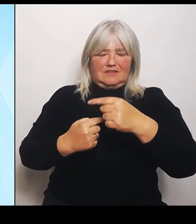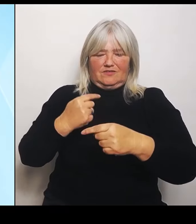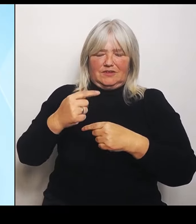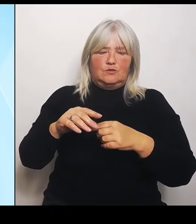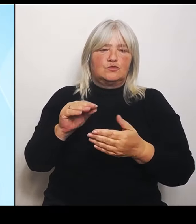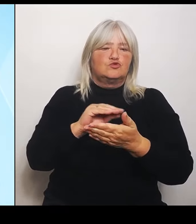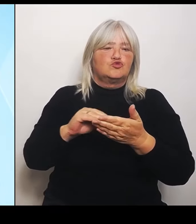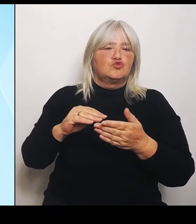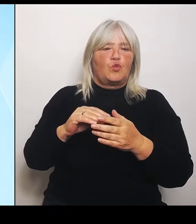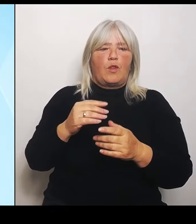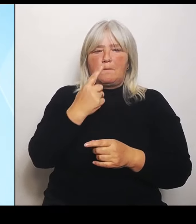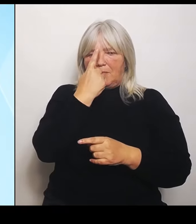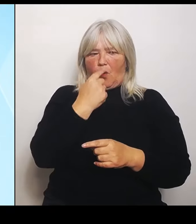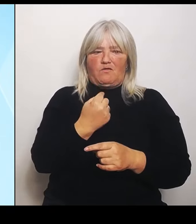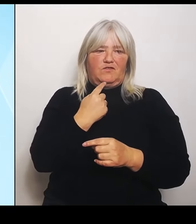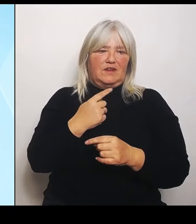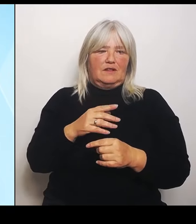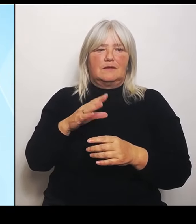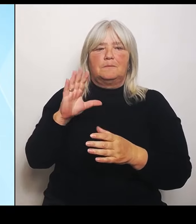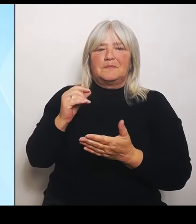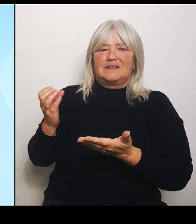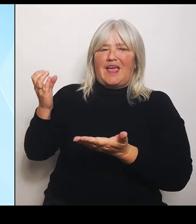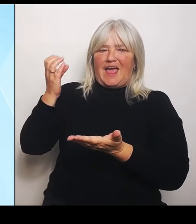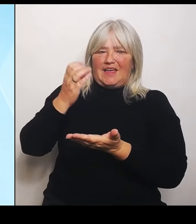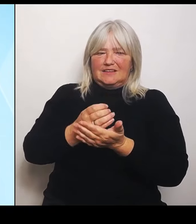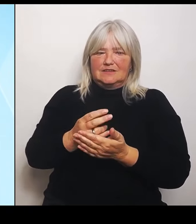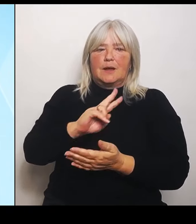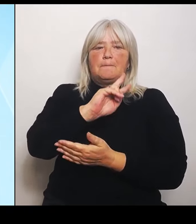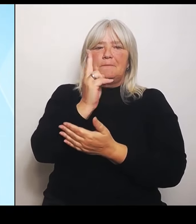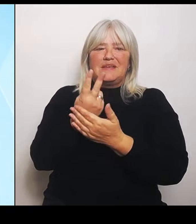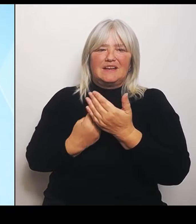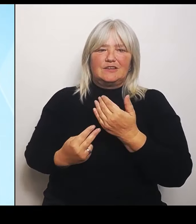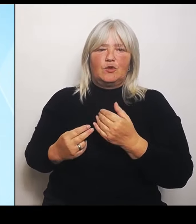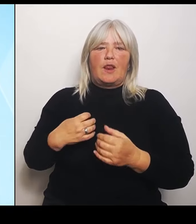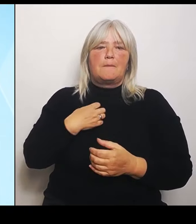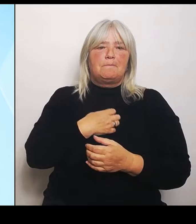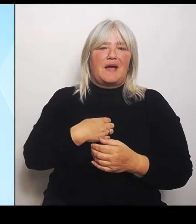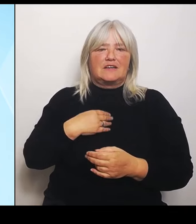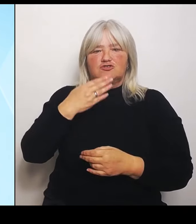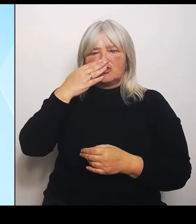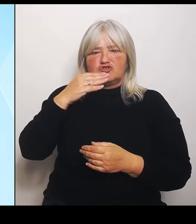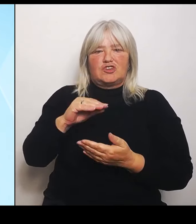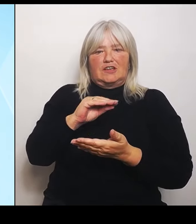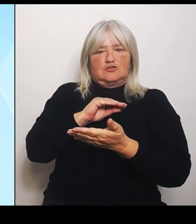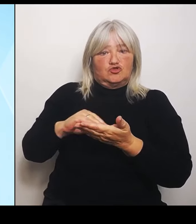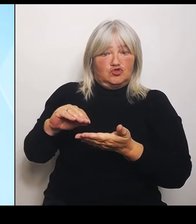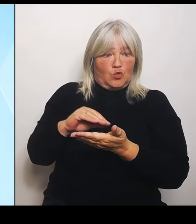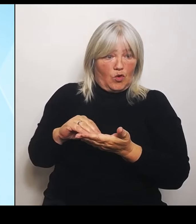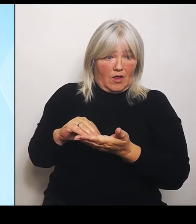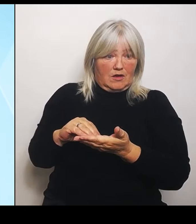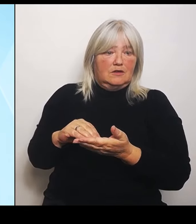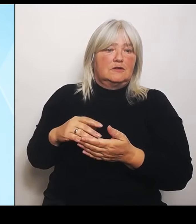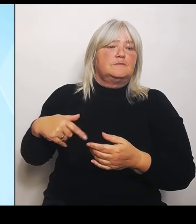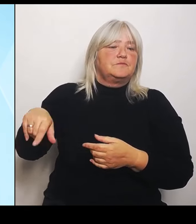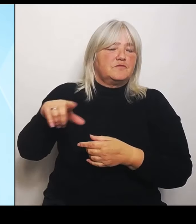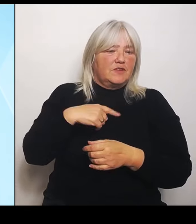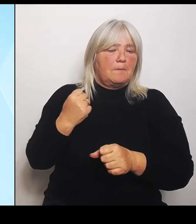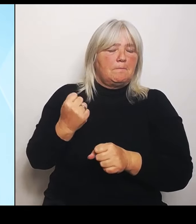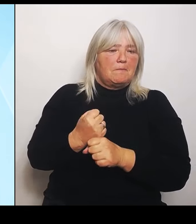bayerischen, tschechischen Schulen leisten wir einen wichtigen Beitrag zu dem, was wir im Koalitionsvertrag vereinbart